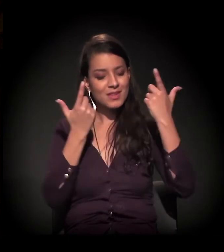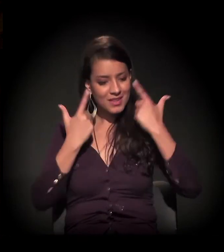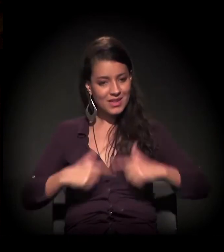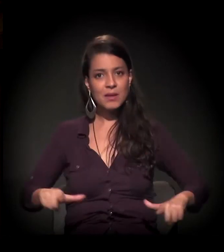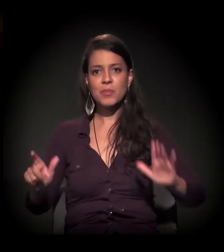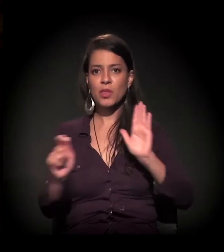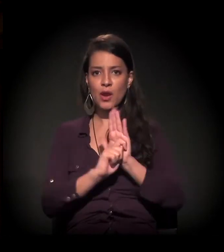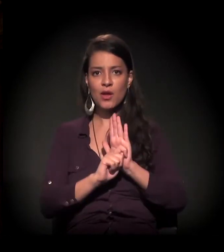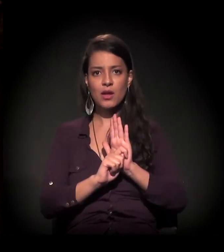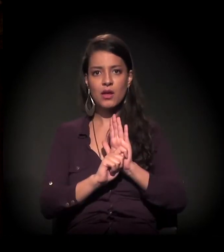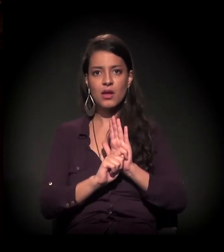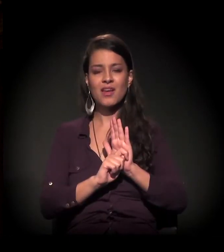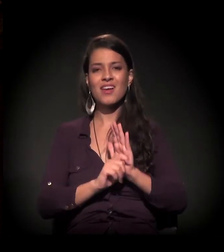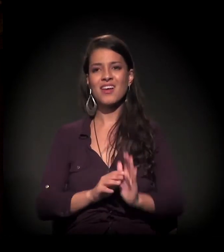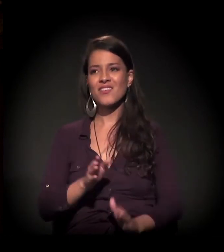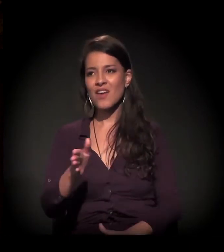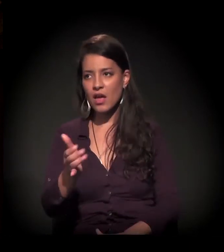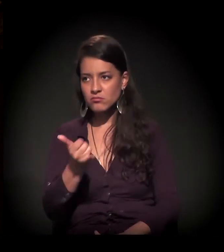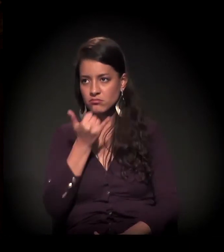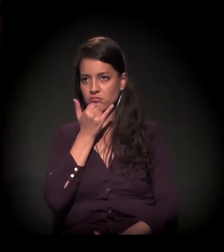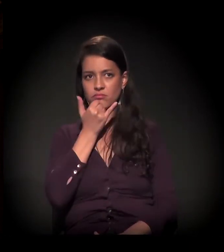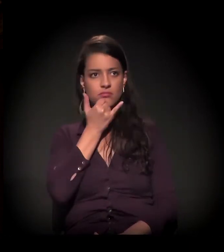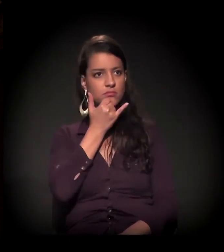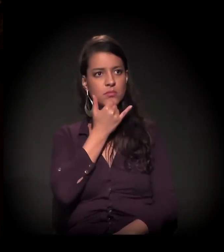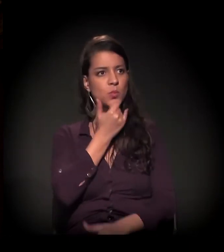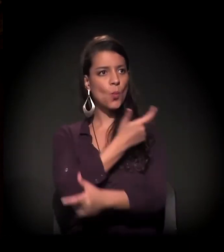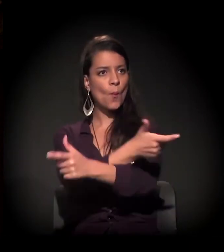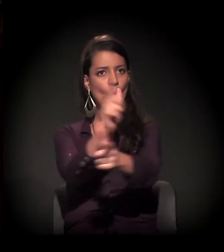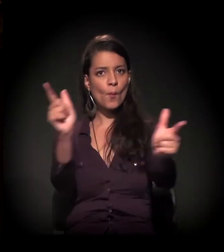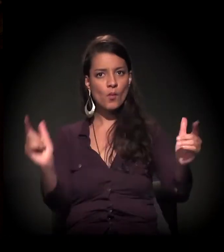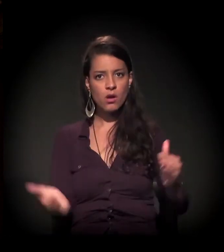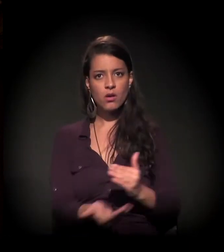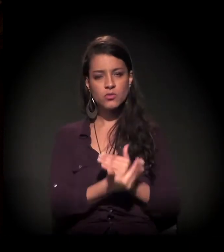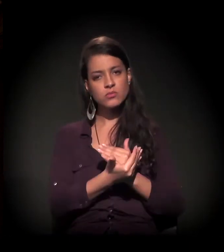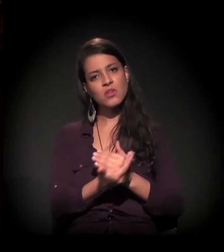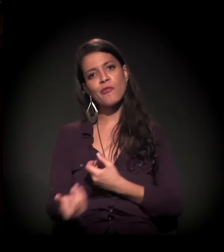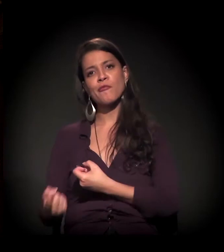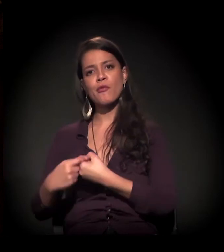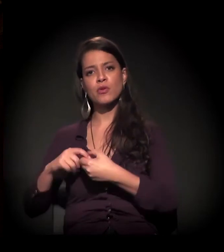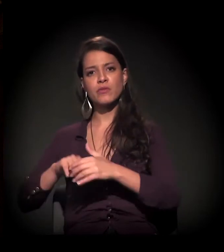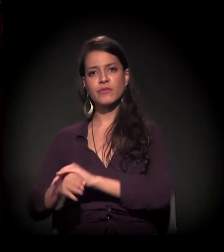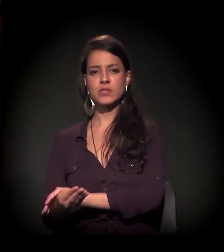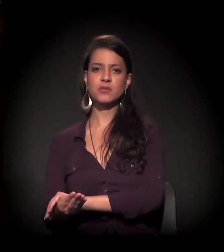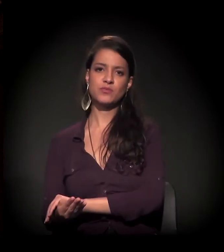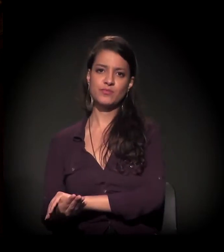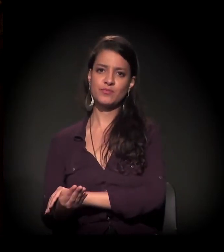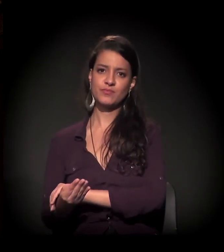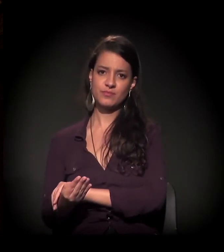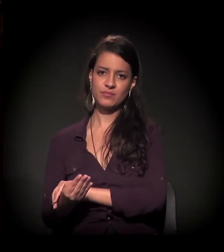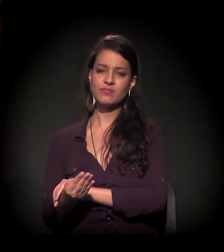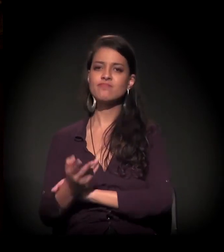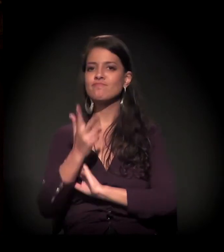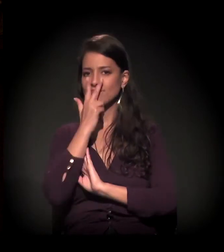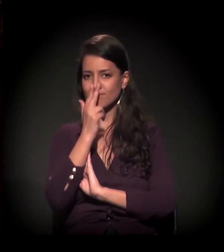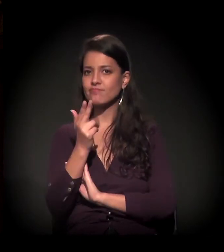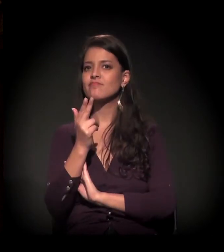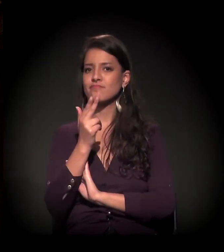fatalmente retornam ao círculo vicioso e viciante e degradante que parece,